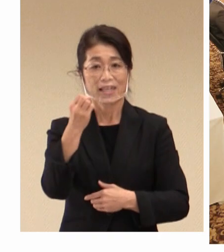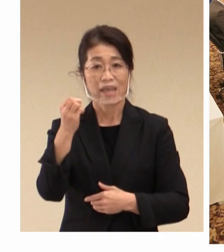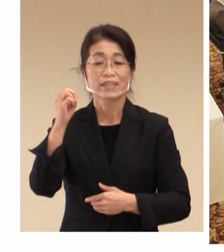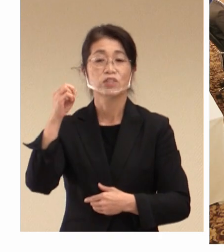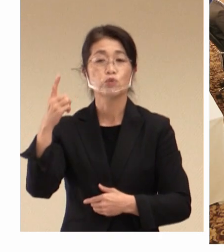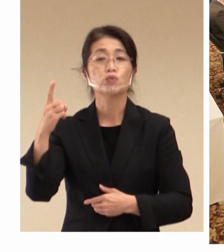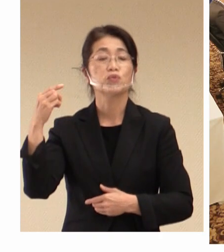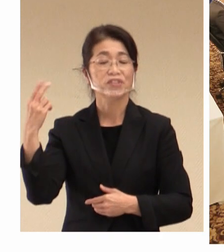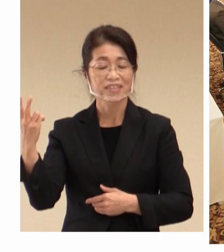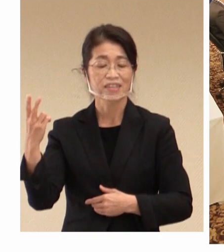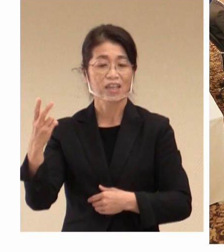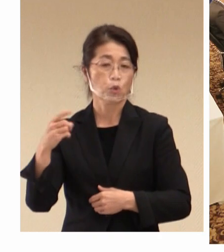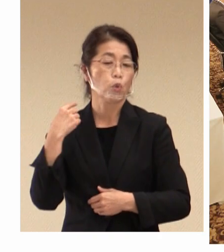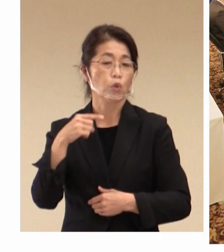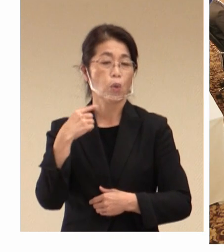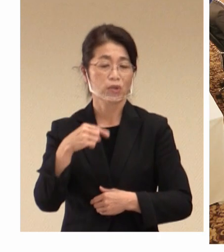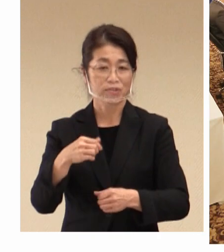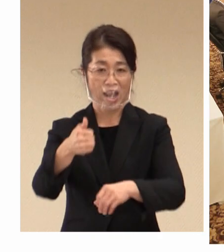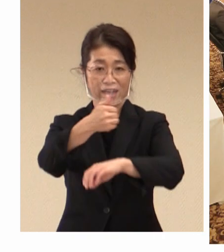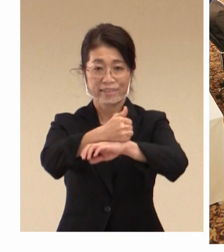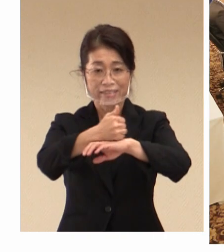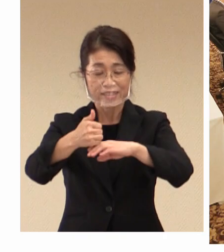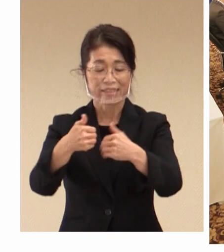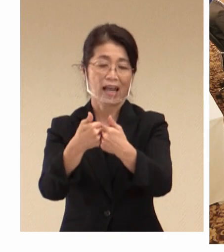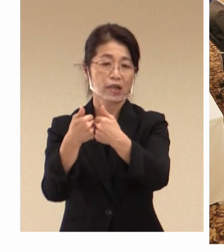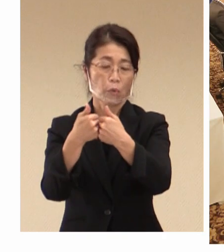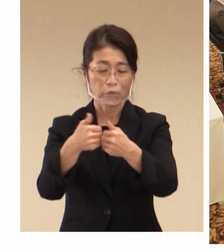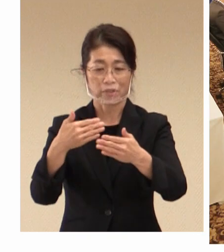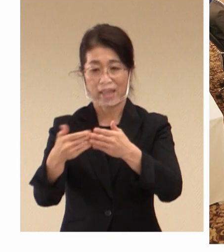経験も生かしながら、その時も出しましたが